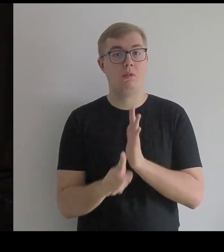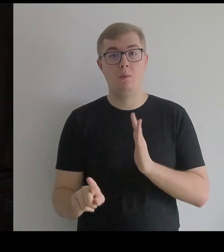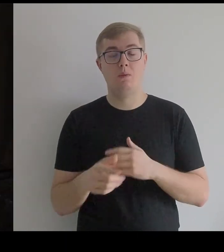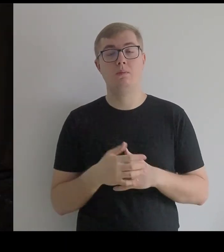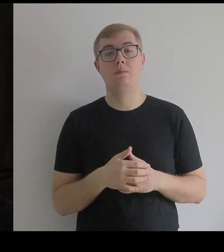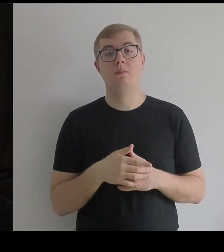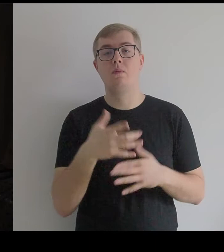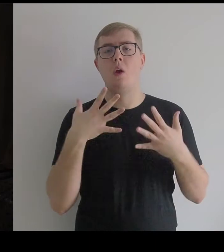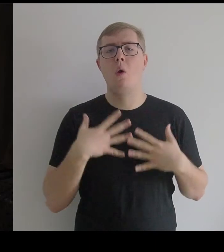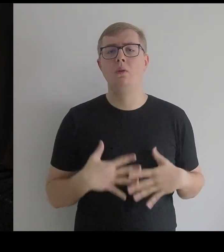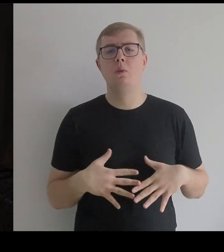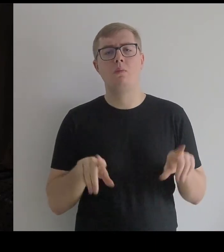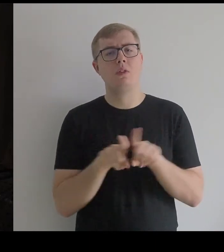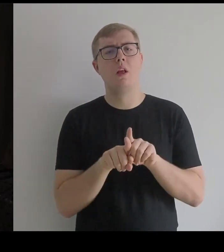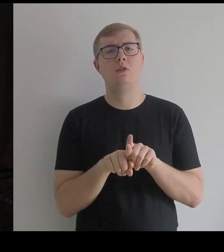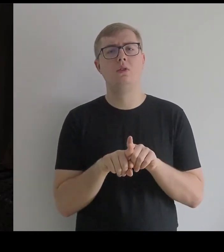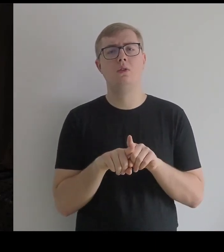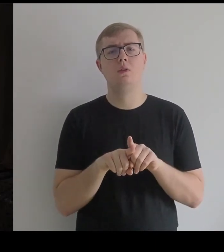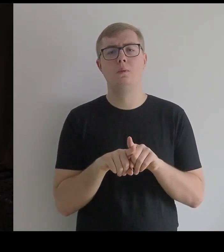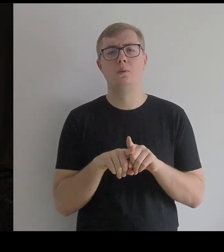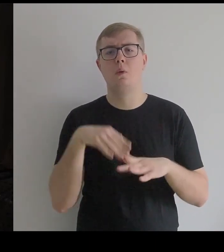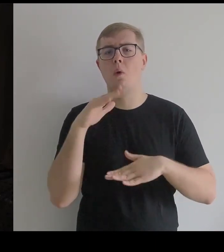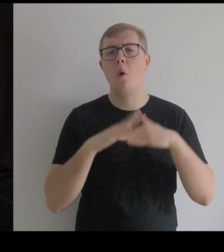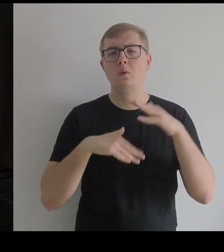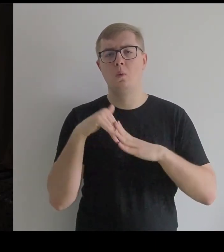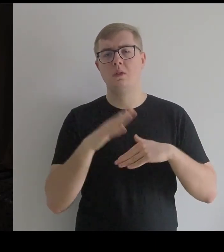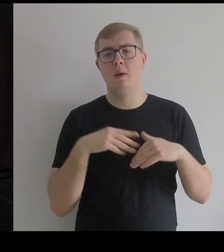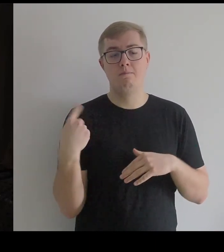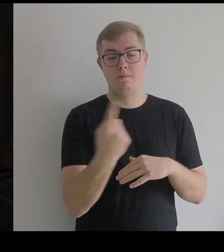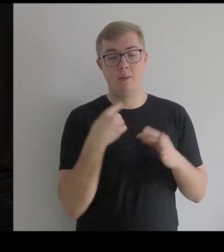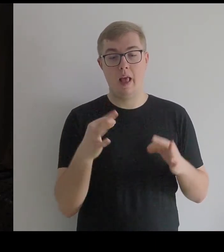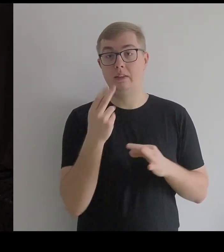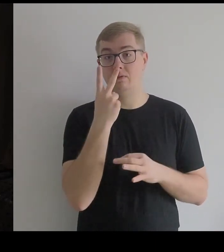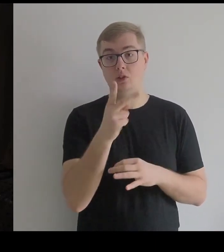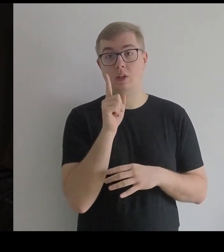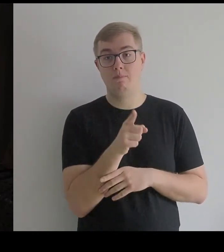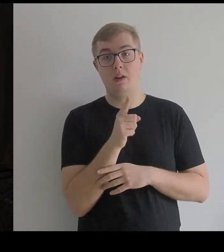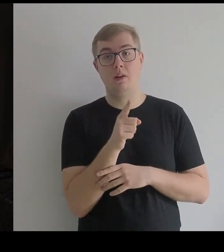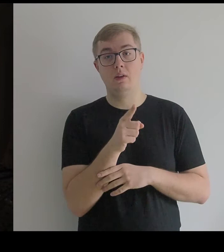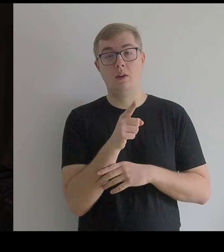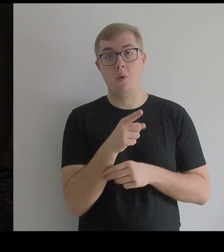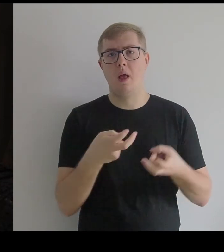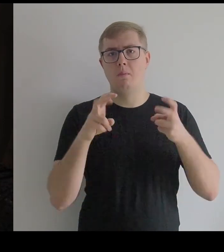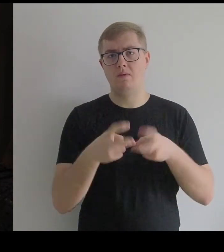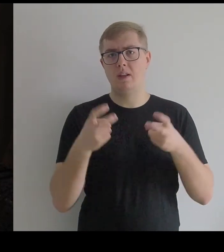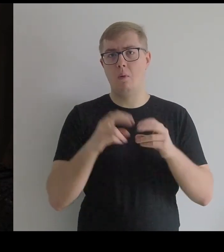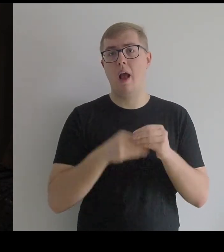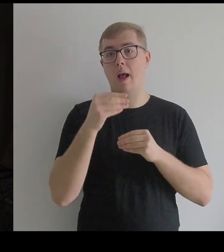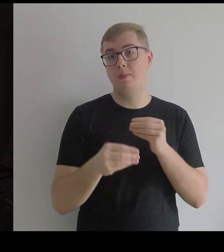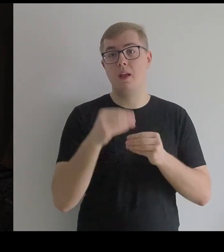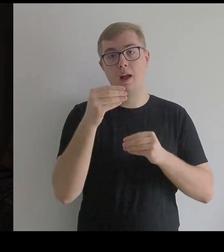Kostium czy konstrukcja, którą tutaj widzimy, powstawała w etapach.